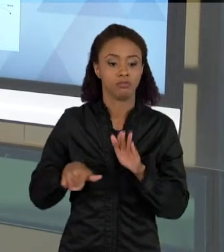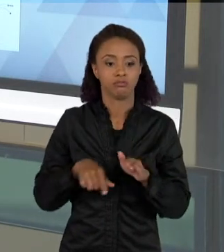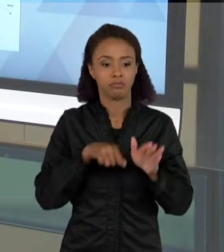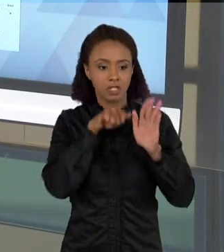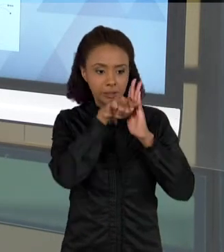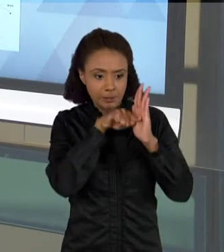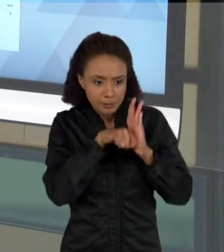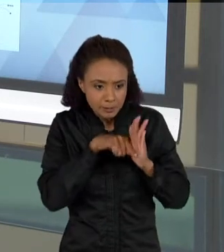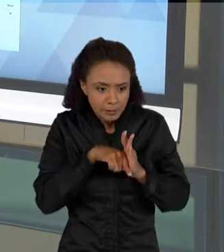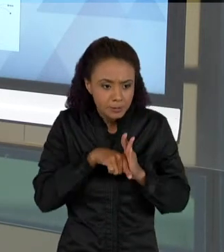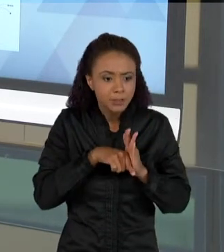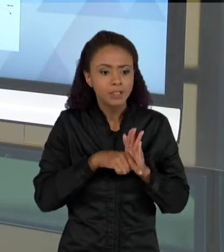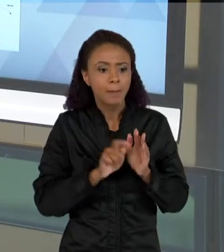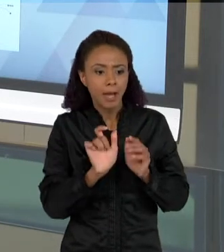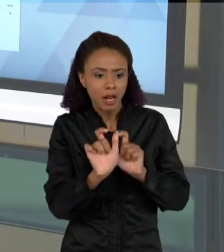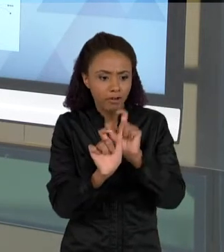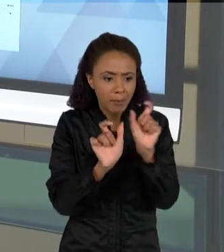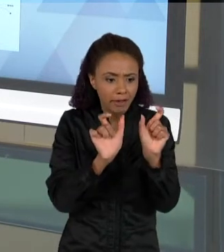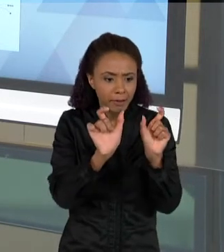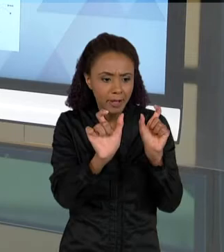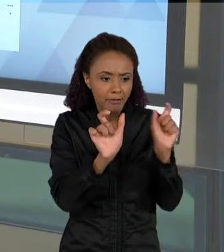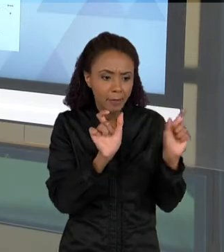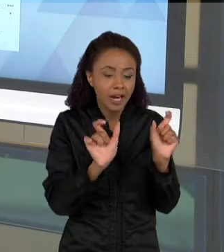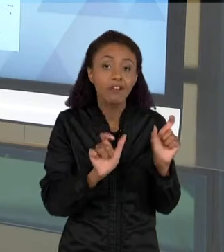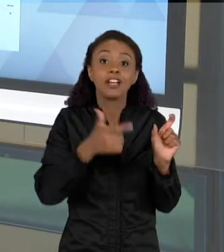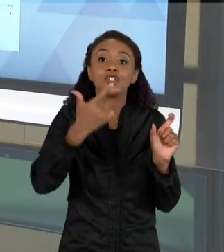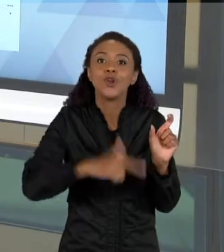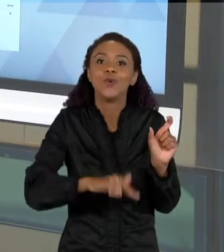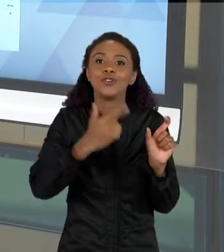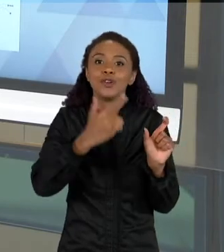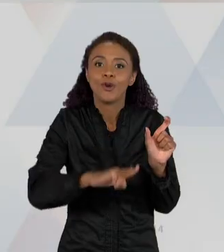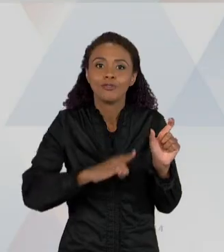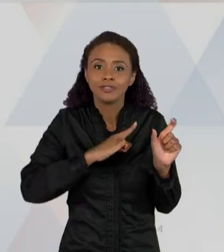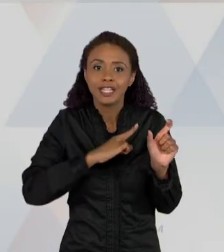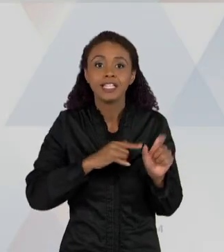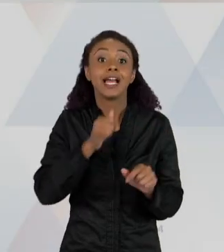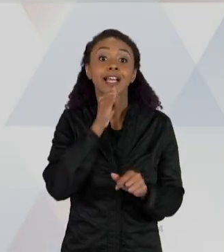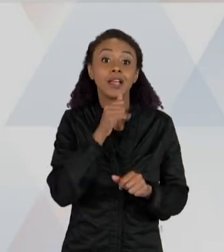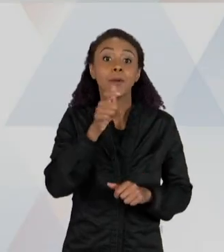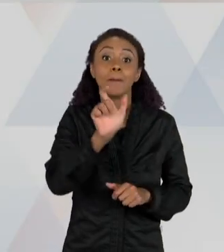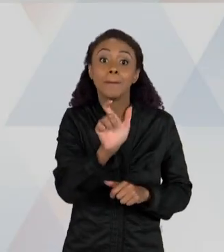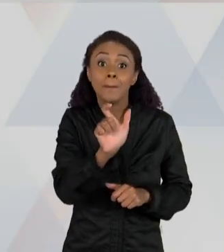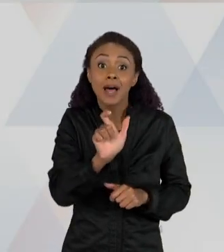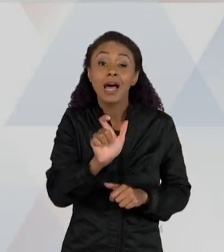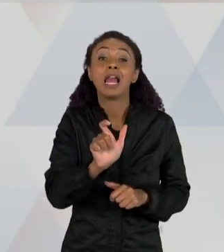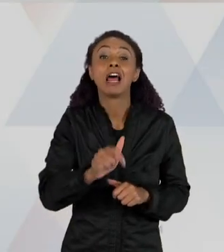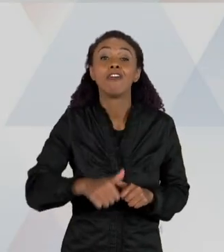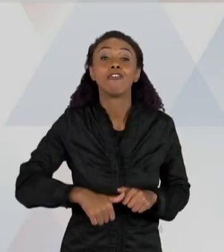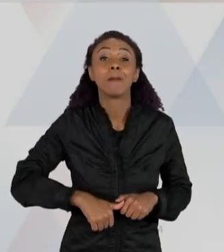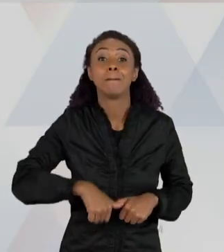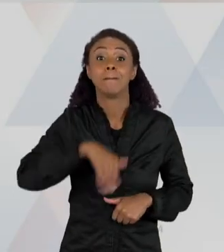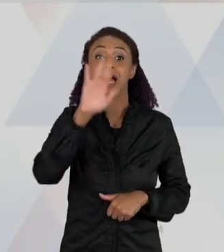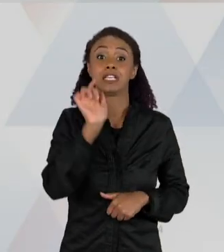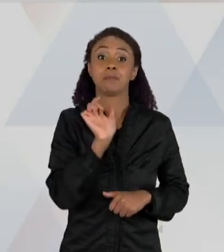PALAVRAS QUE APARECEM COM MAIS FREQUÊNCIA. ENTÃO AS PALAVRAS COM MAIS FREQUÊNCIA AQUI SÃO "PORQUE", "LUGAR",